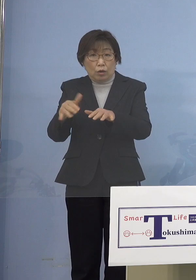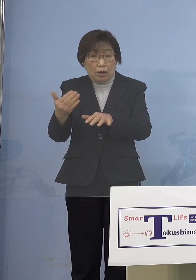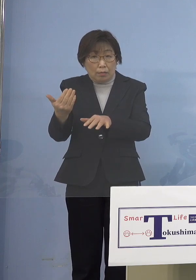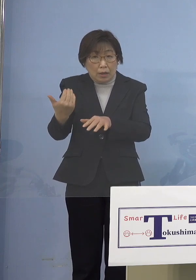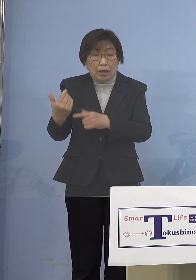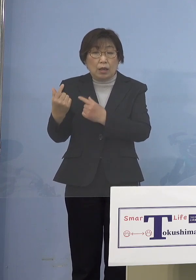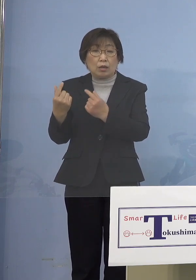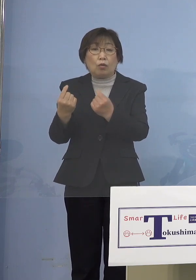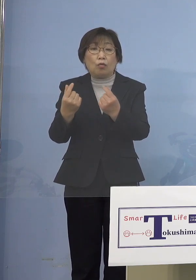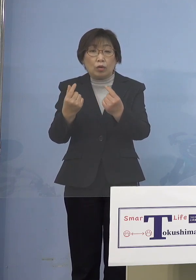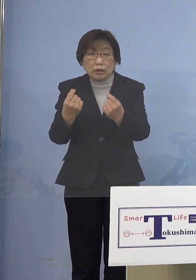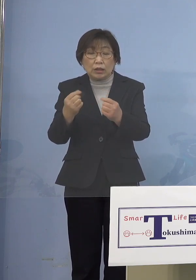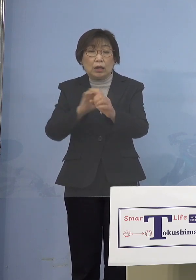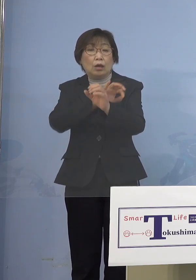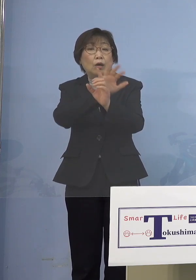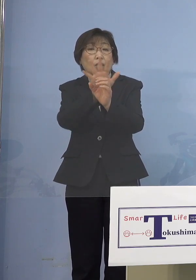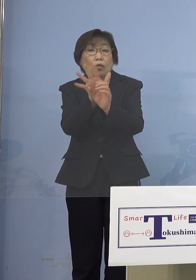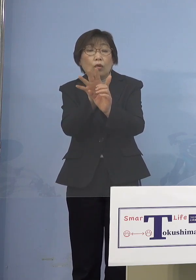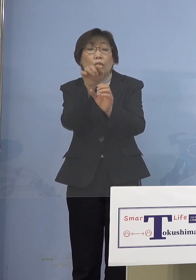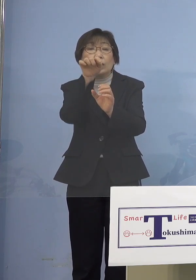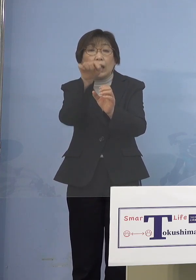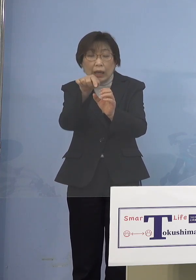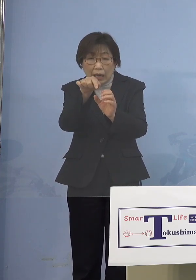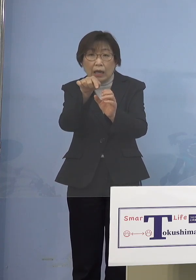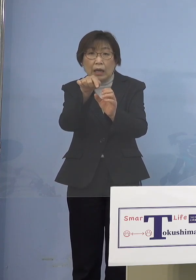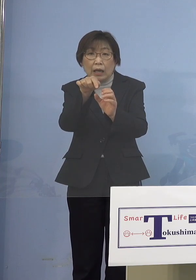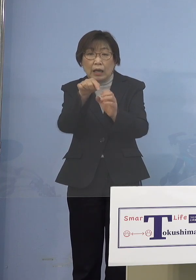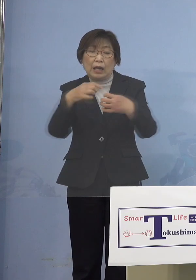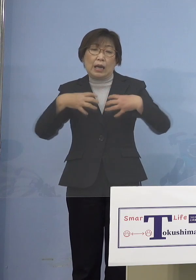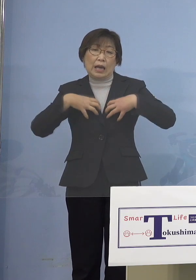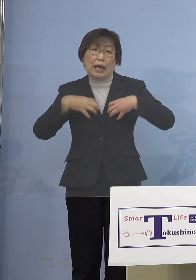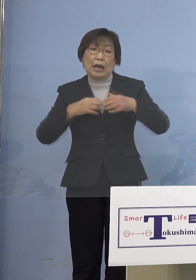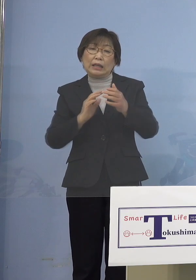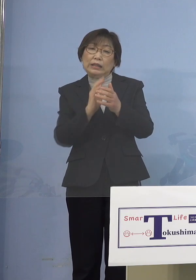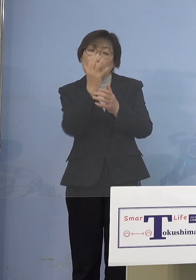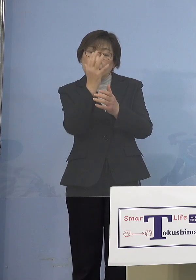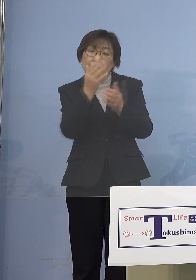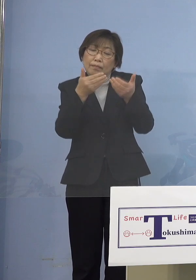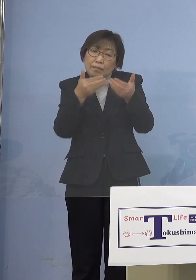コロナが直接例えば肺炎が重篤化して 亡くなるとかというよりも